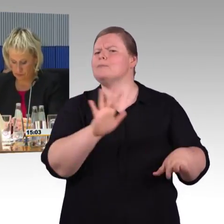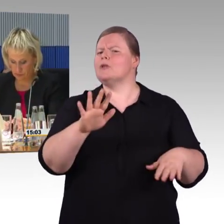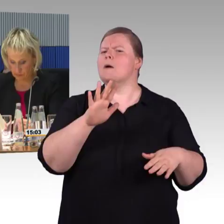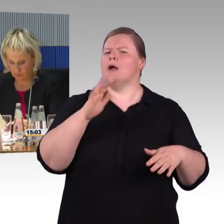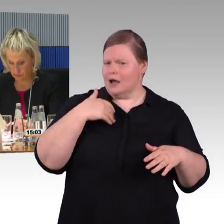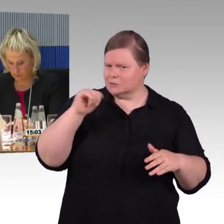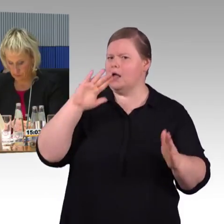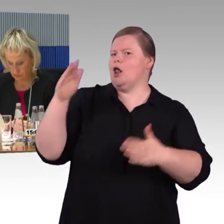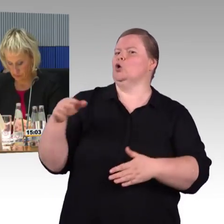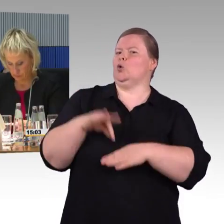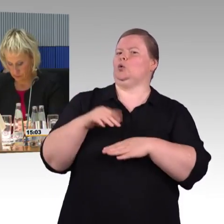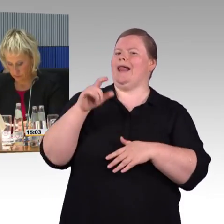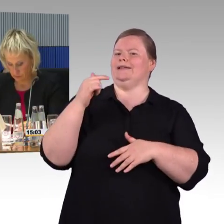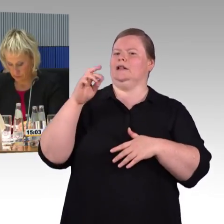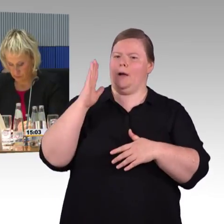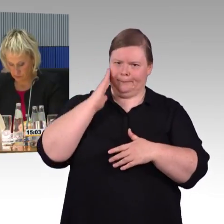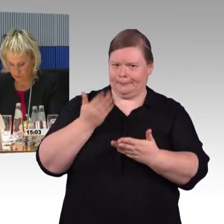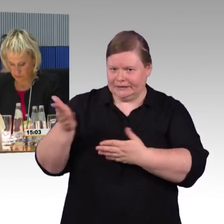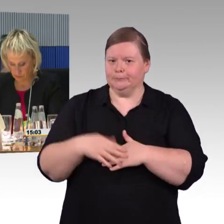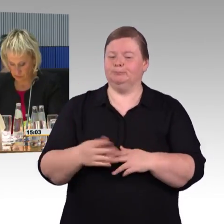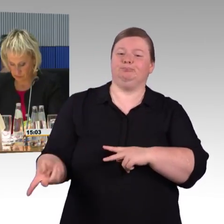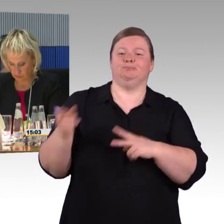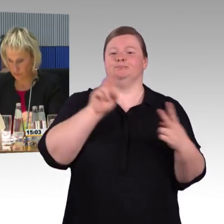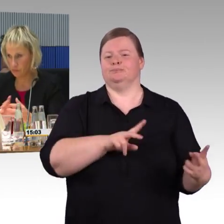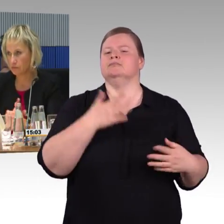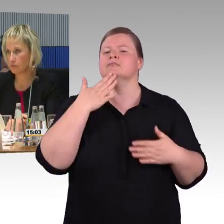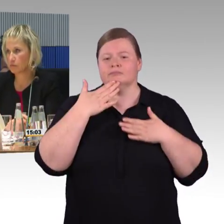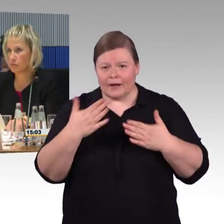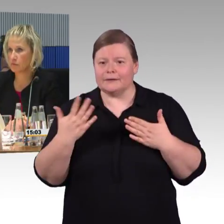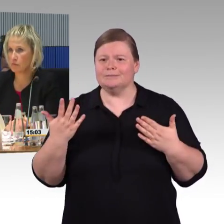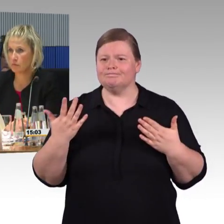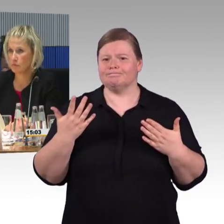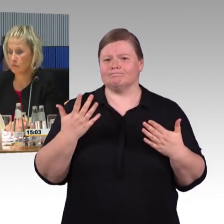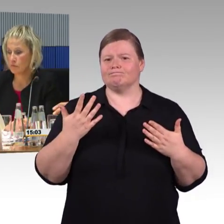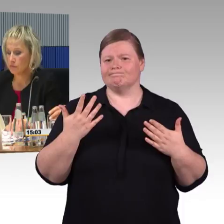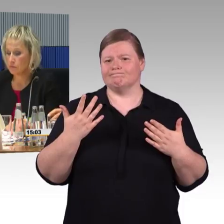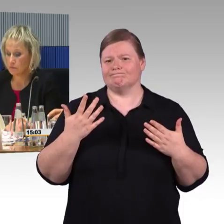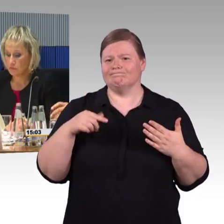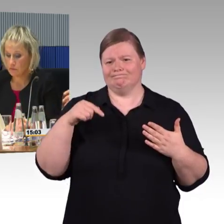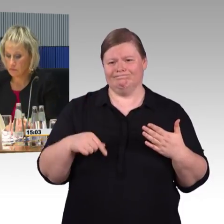Ich möchte nochmal dafür plädieren, wenn wir über Barrierefreiheit beim Reisen oder Schienenverkehr sprechen,